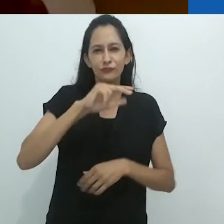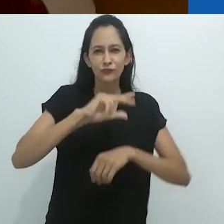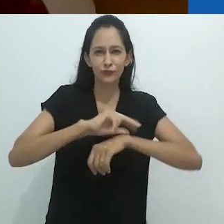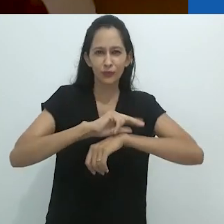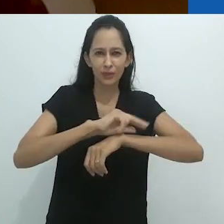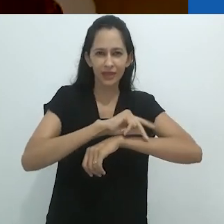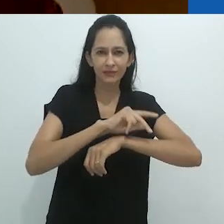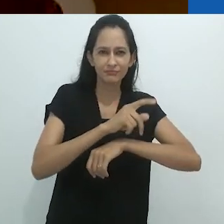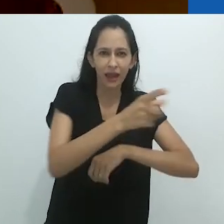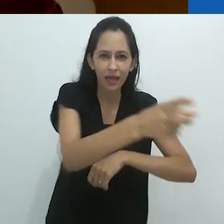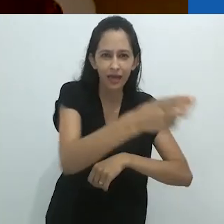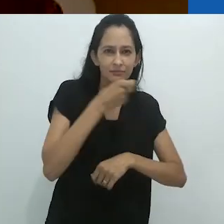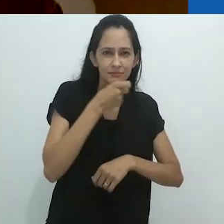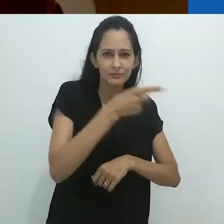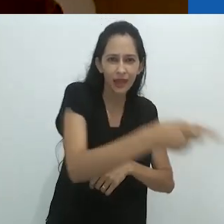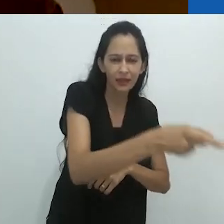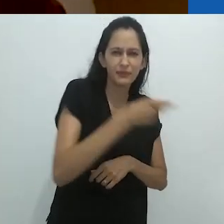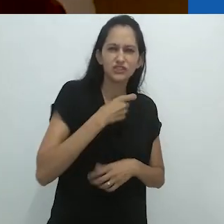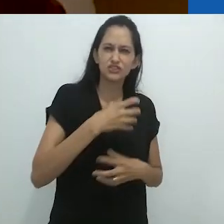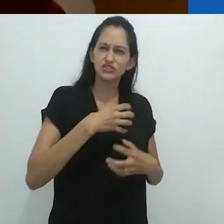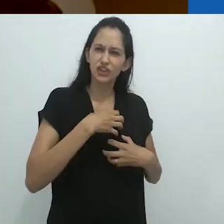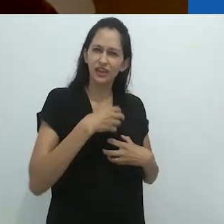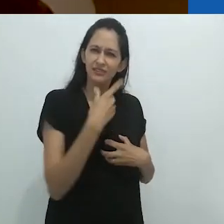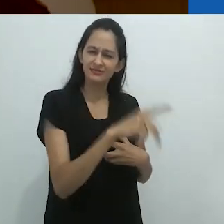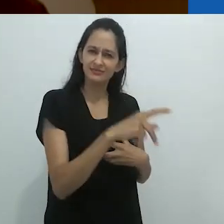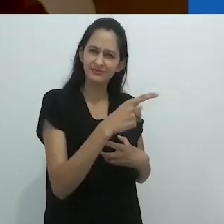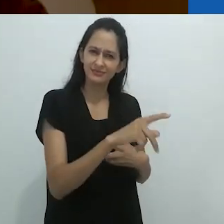sem falar de sua aparência e de seu comportamento,